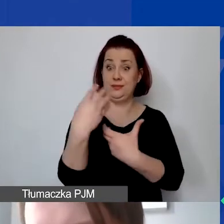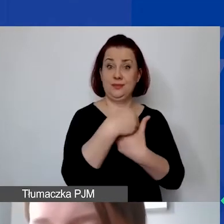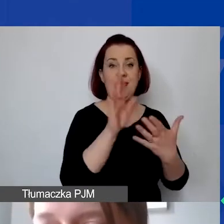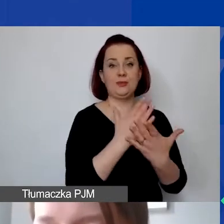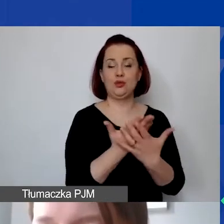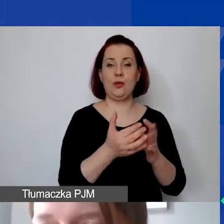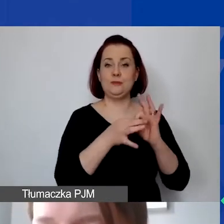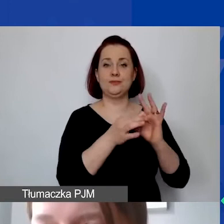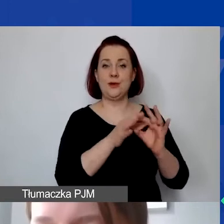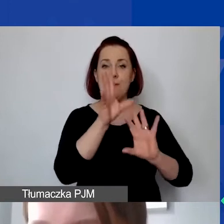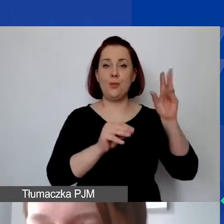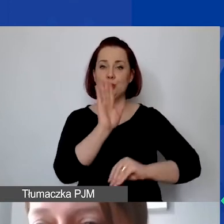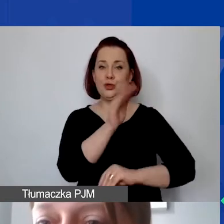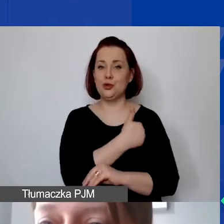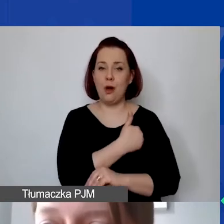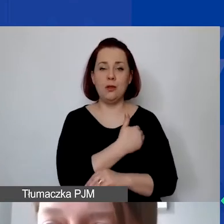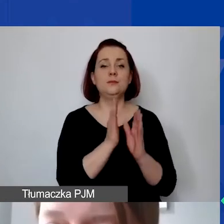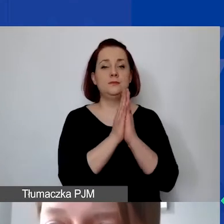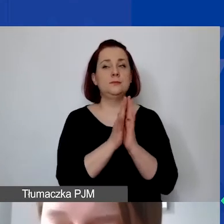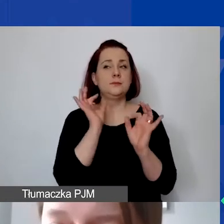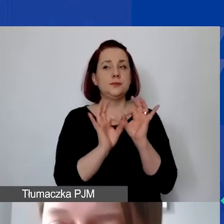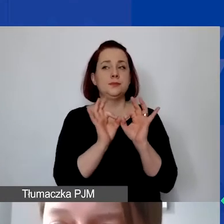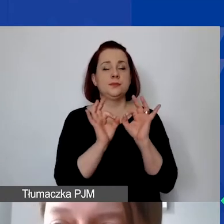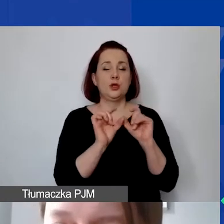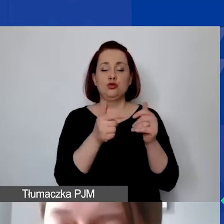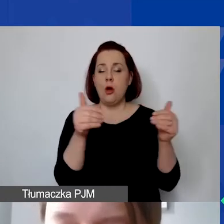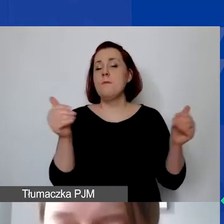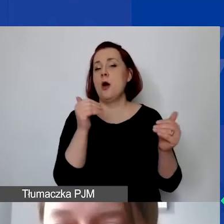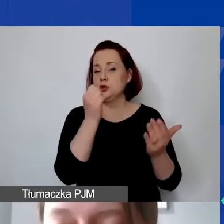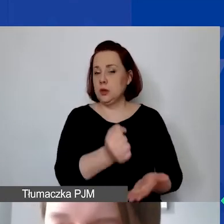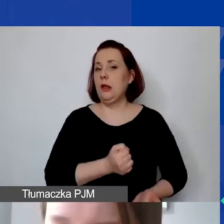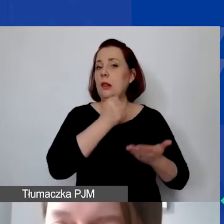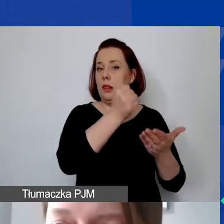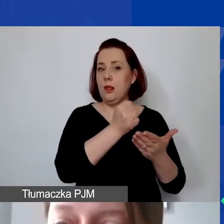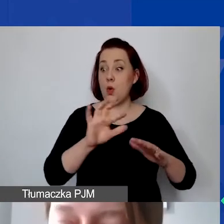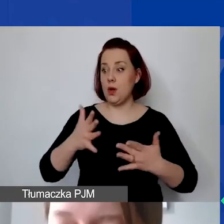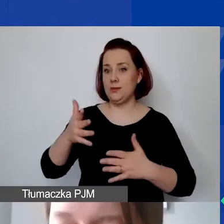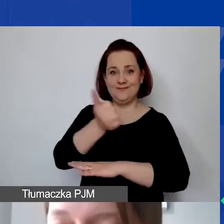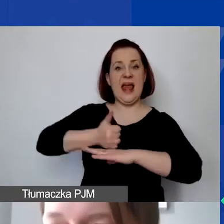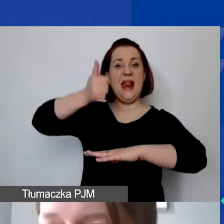proszę dokładnie rozważyć to, co mogą państwo sfinansować jako lider organizacji. Takich pytań mieliśmy wiele